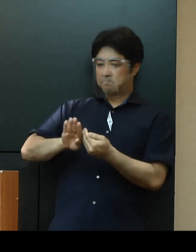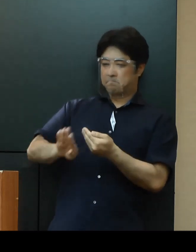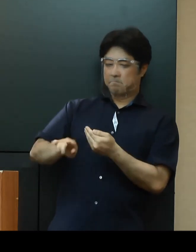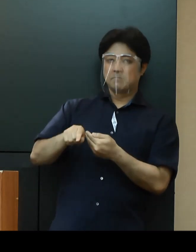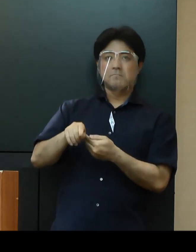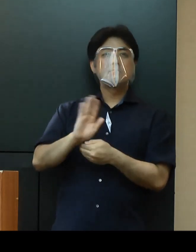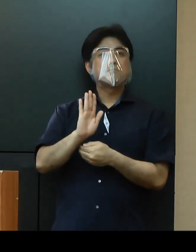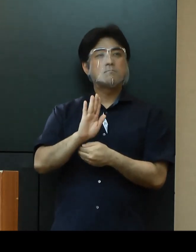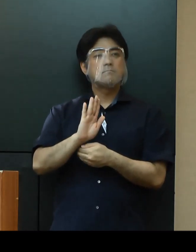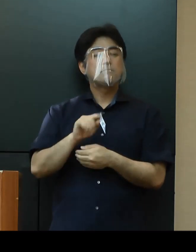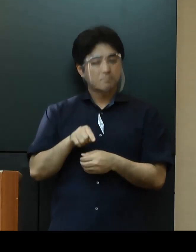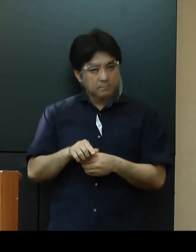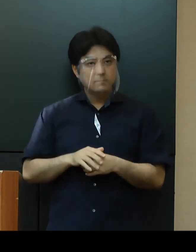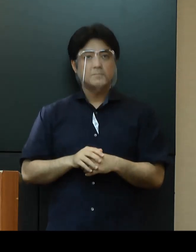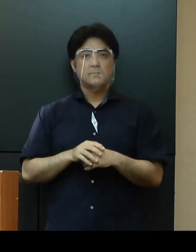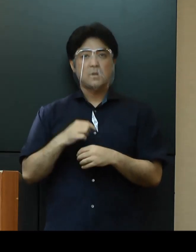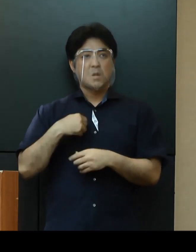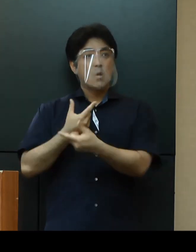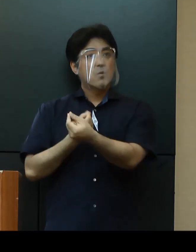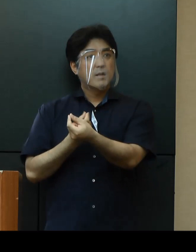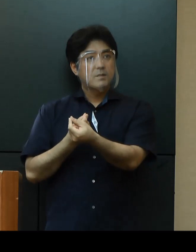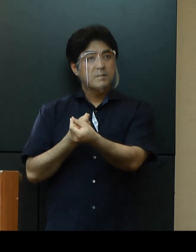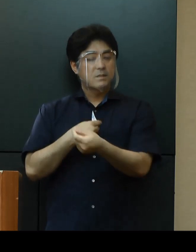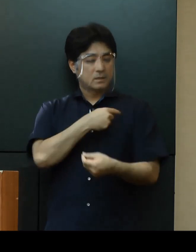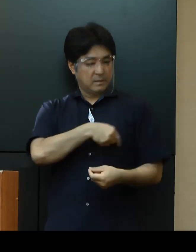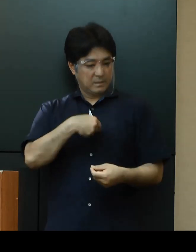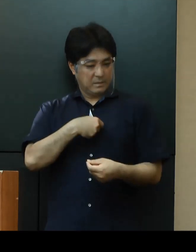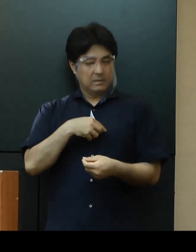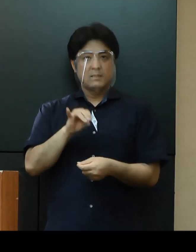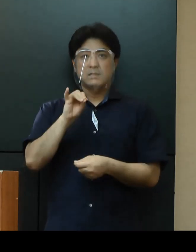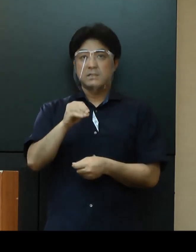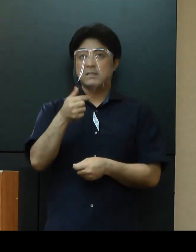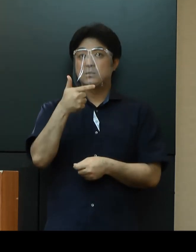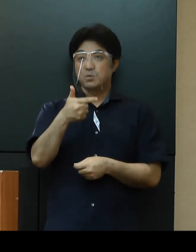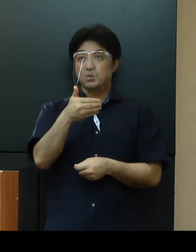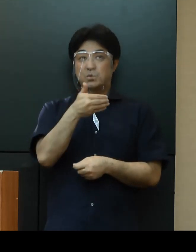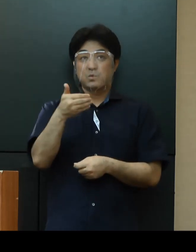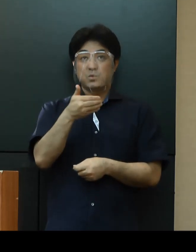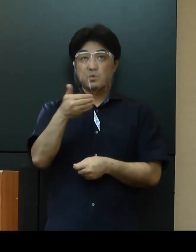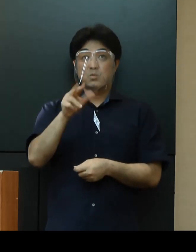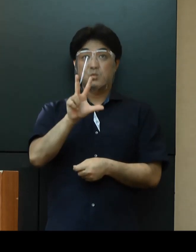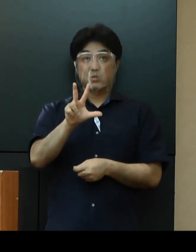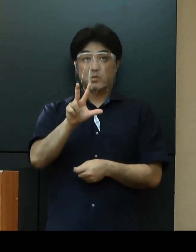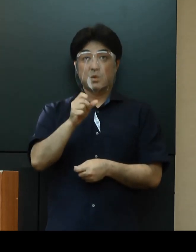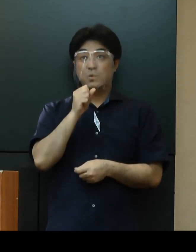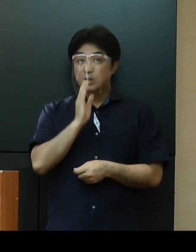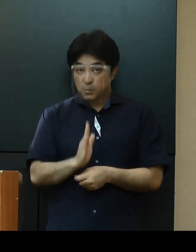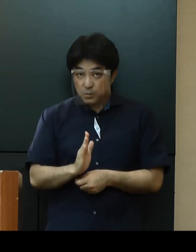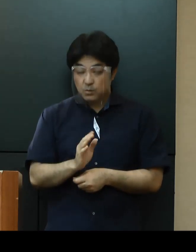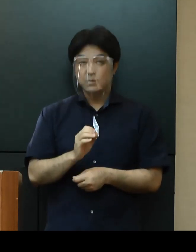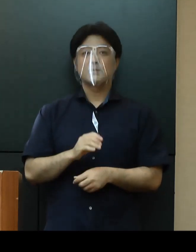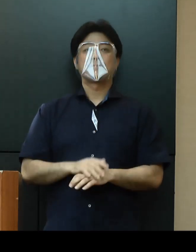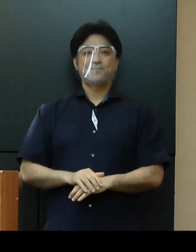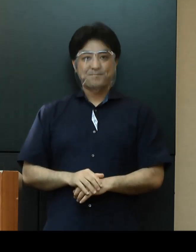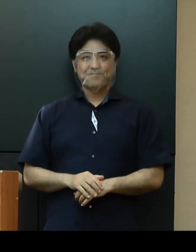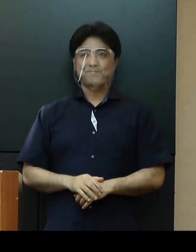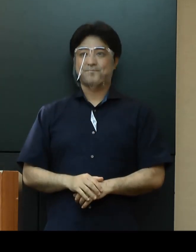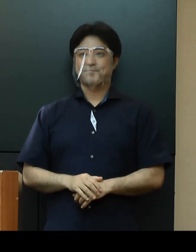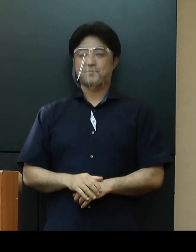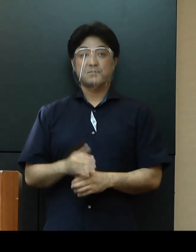お互いにチムグクルで思いやって協力して取り組んでいきましょう ゆたさるぐとぅ うにげーさびら。よろしくお願いいたします。以上です。